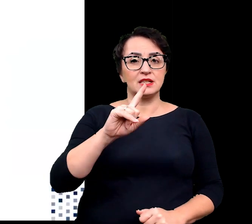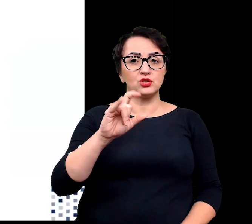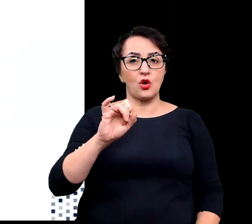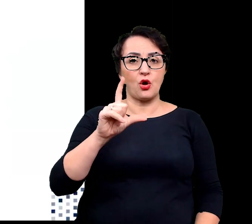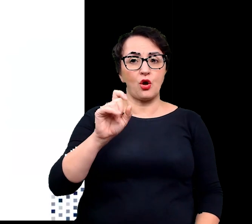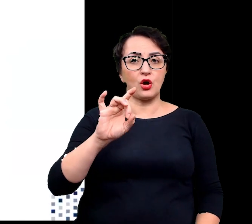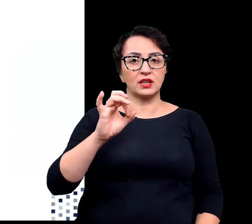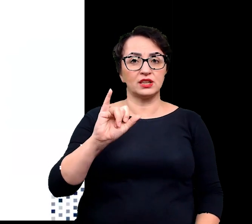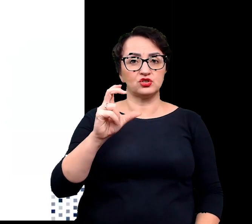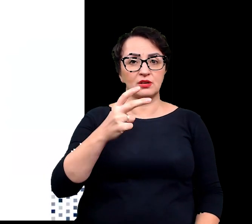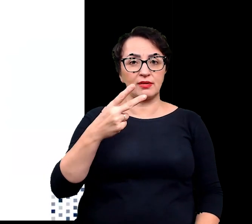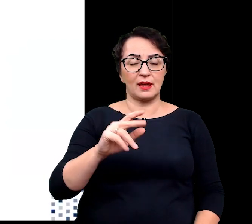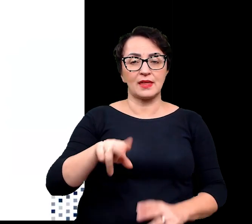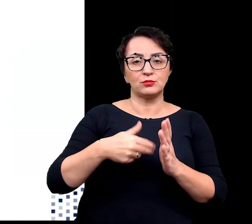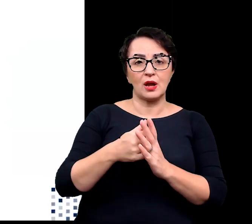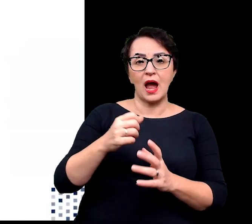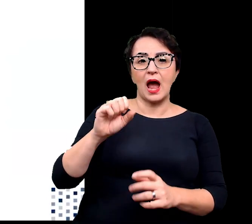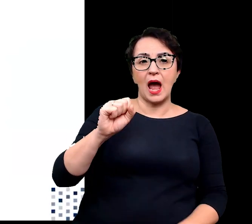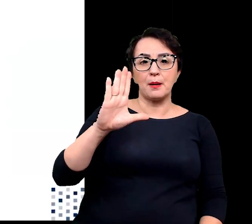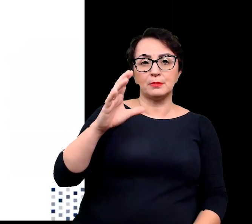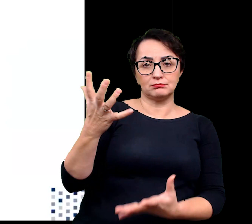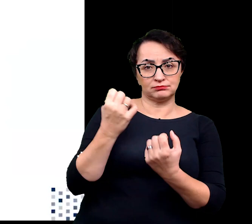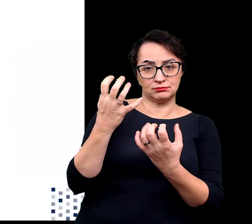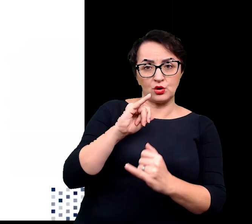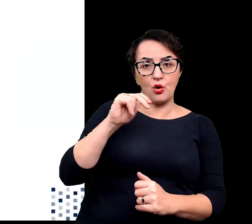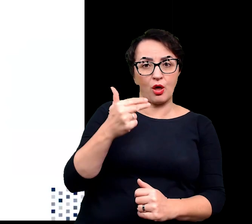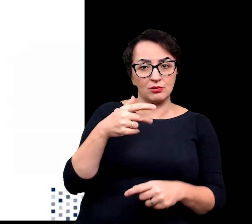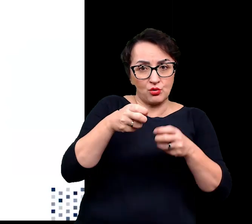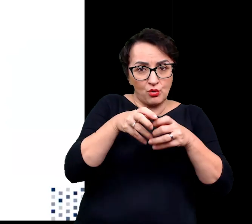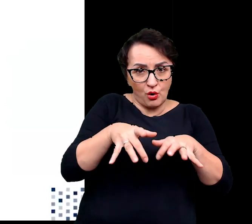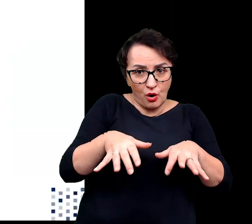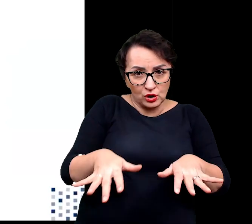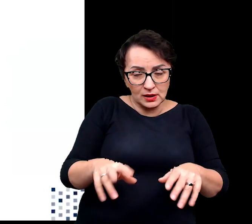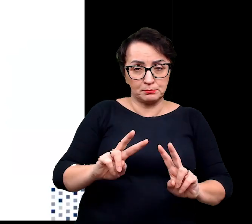np. kontrolowanie absorpcji jonów przez korzenie oraz ich przenoszenie do liści,